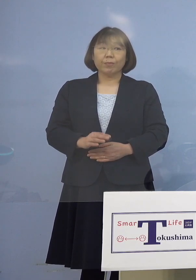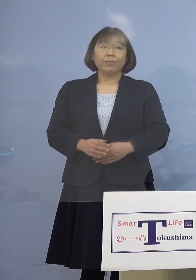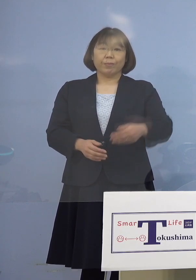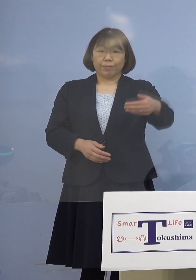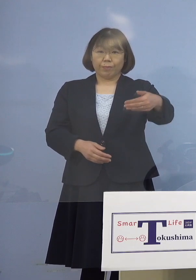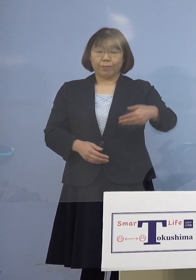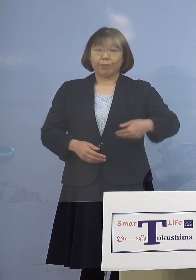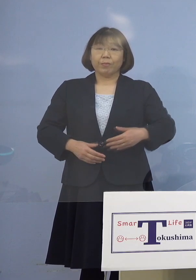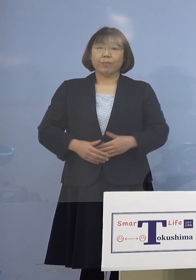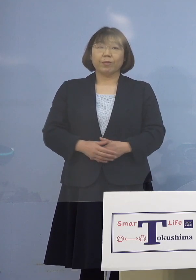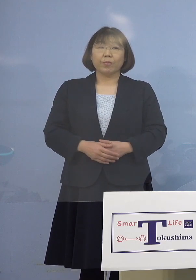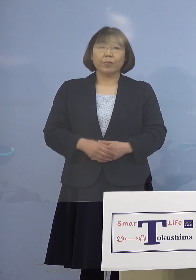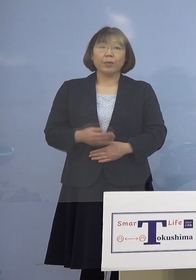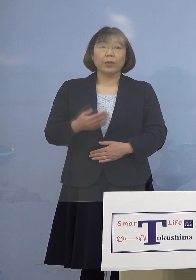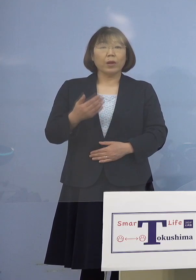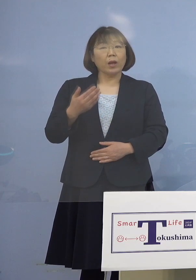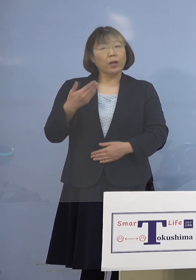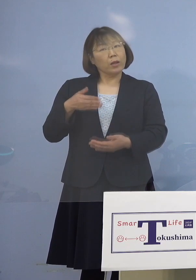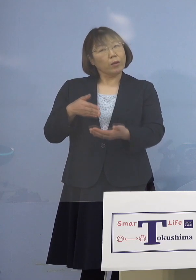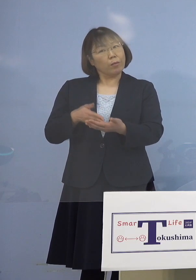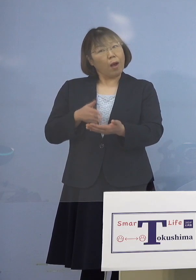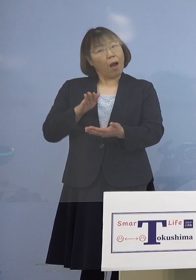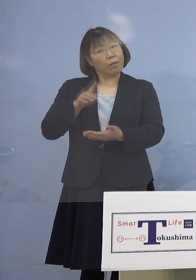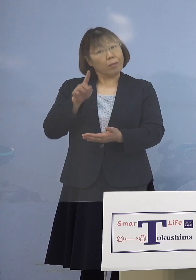（徳島新聞社） 先ほどおっしゃったかもしれないんですが